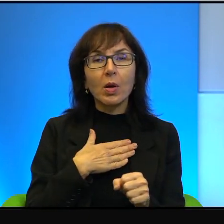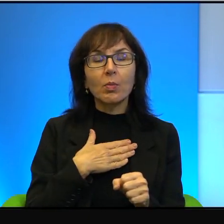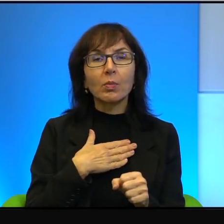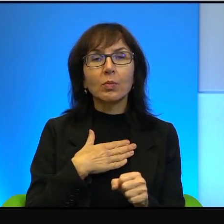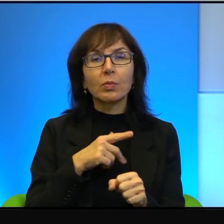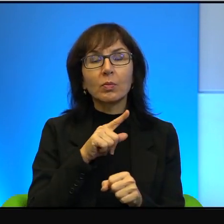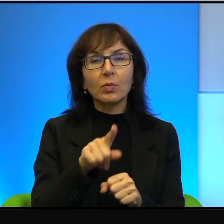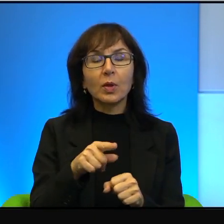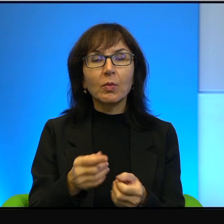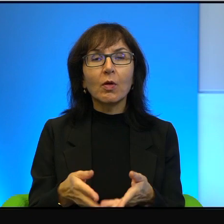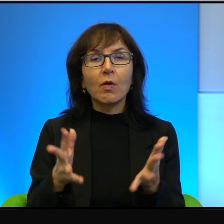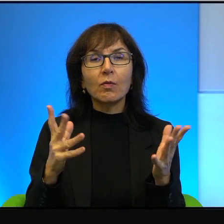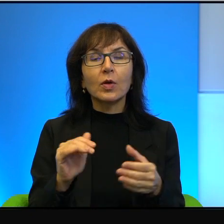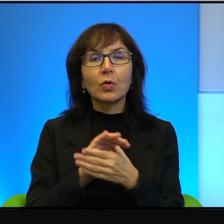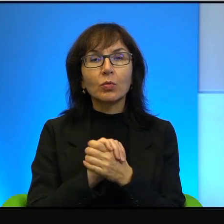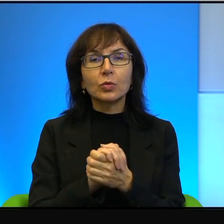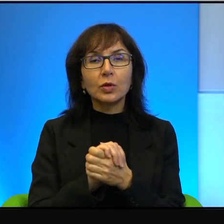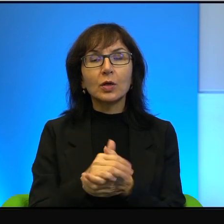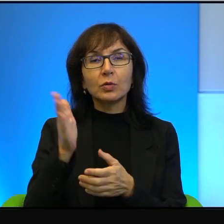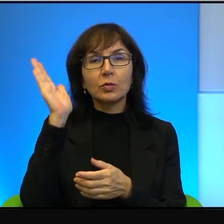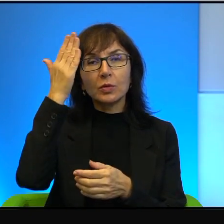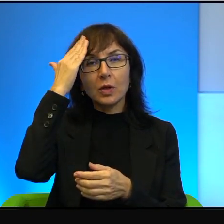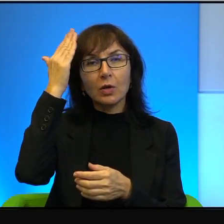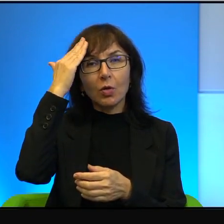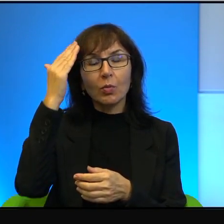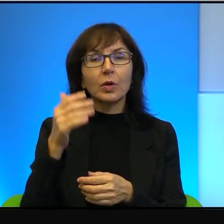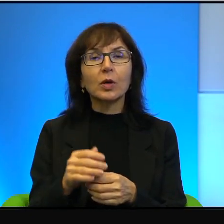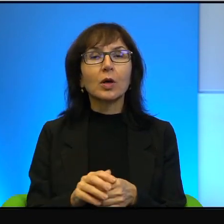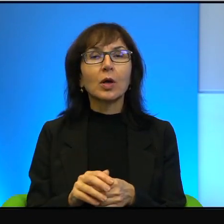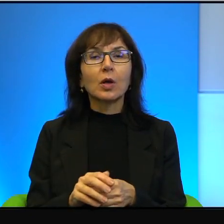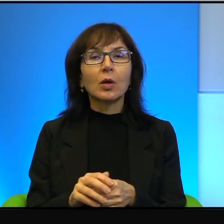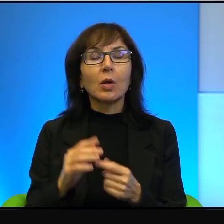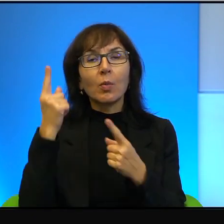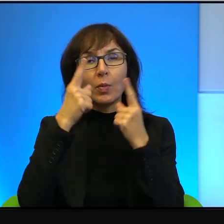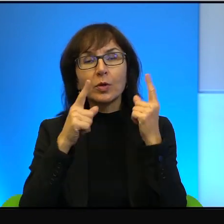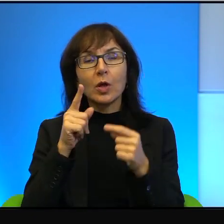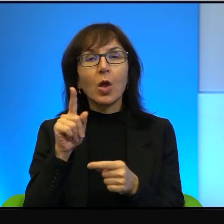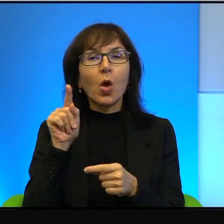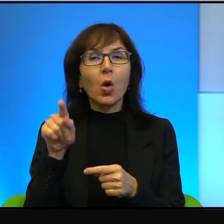i znajomych i uważam, że to oni mają rację, tak, że oni mają rację